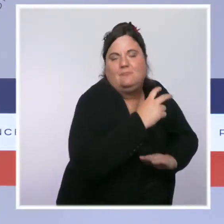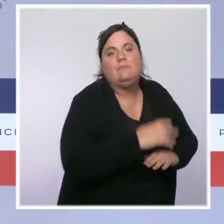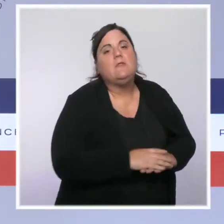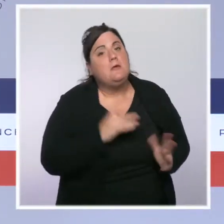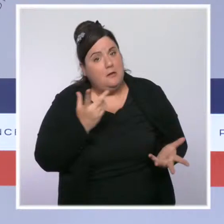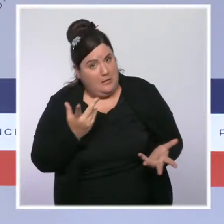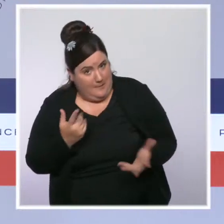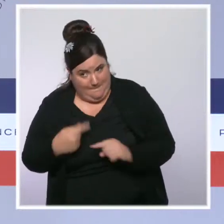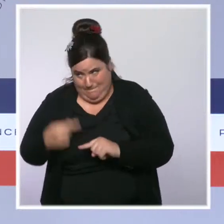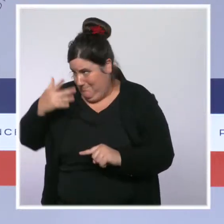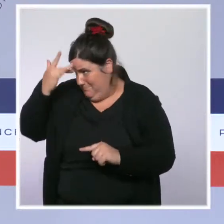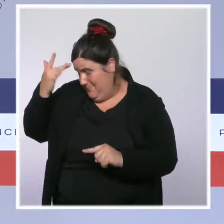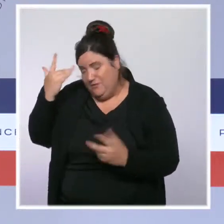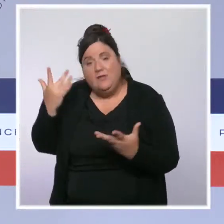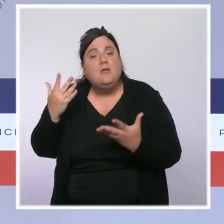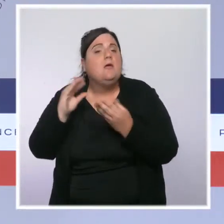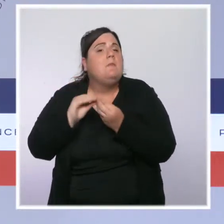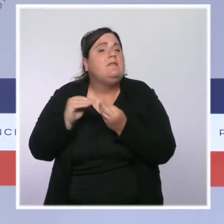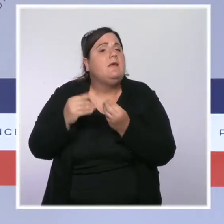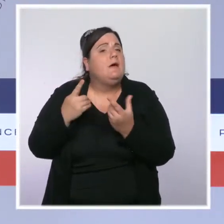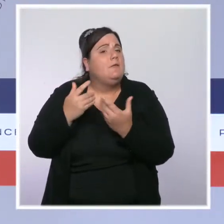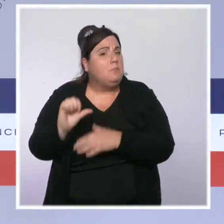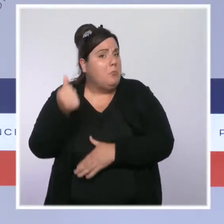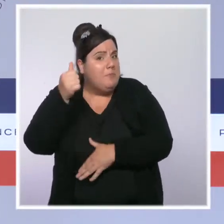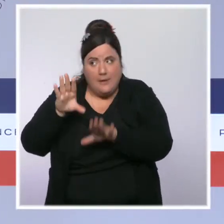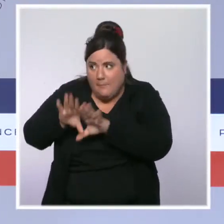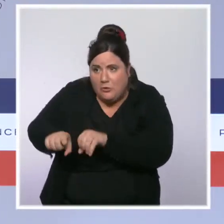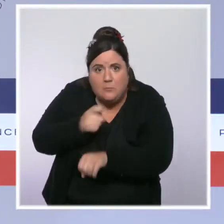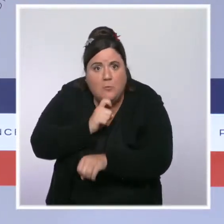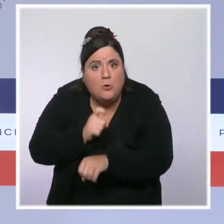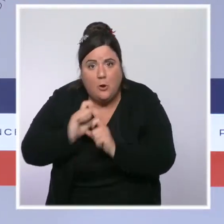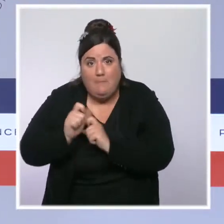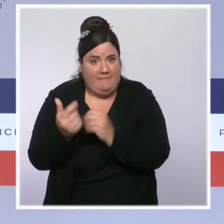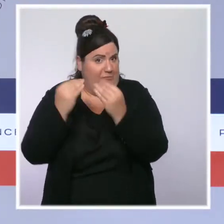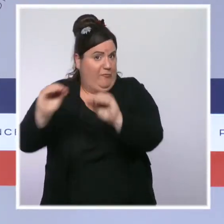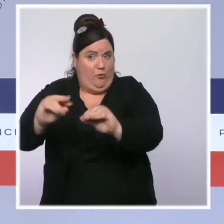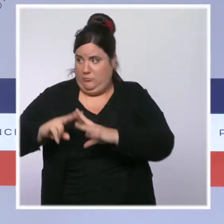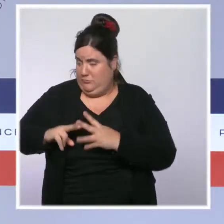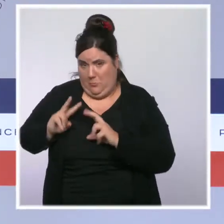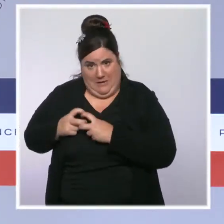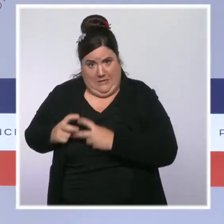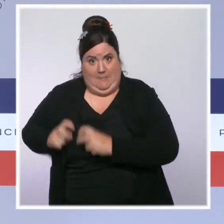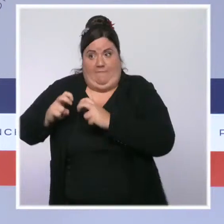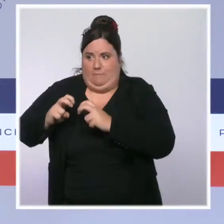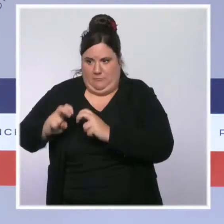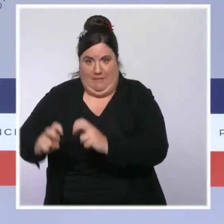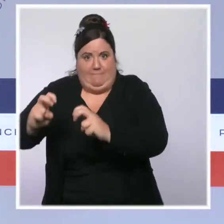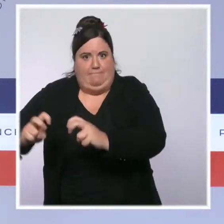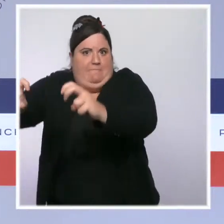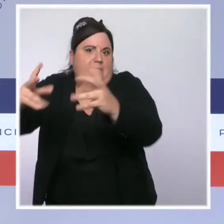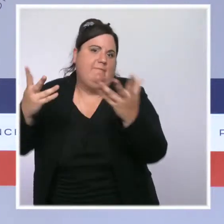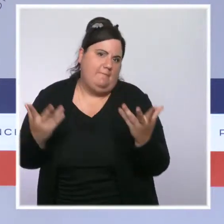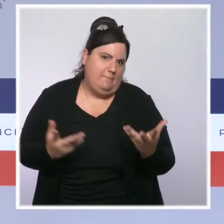premières et des prix et des tarifs de l'énergie. C'est aussi la conséquence d'une reprise économique très forte que